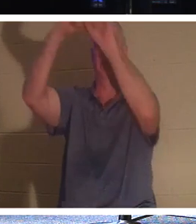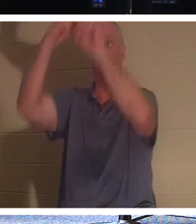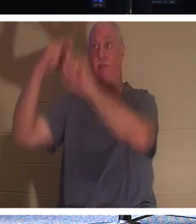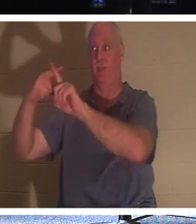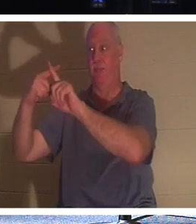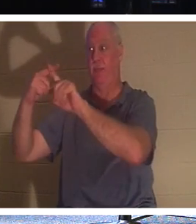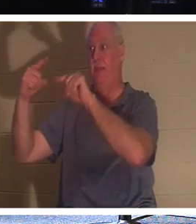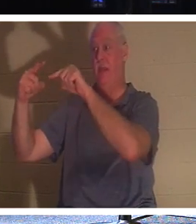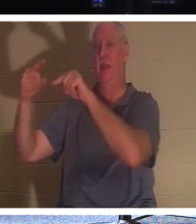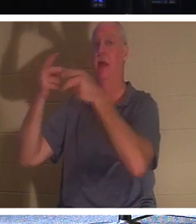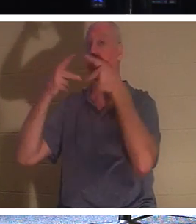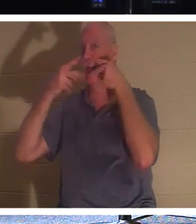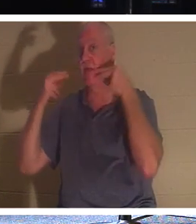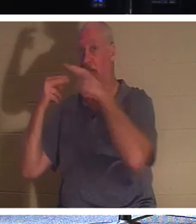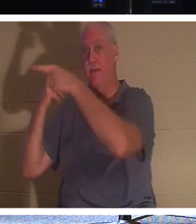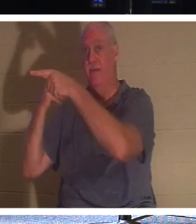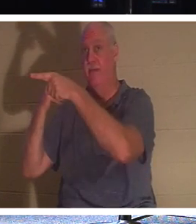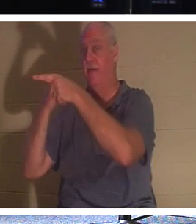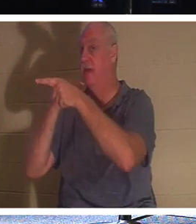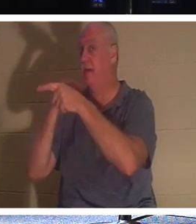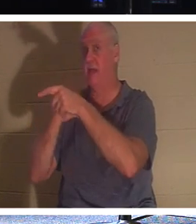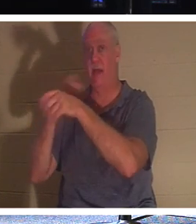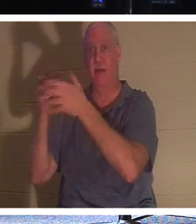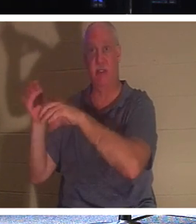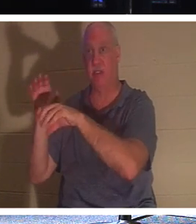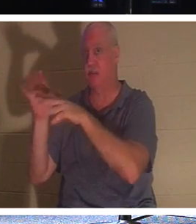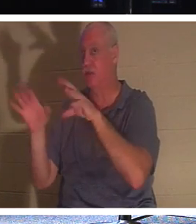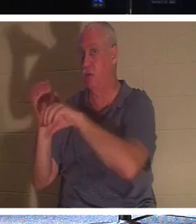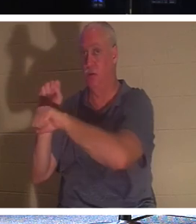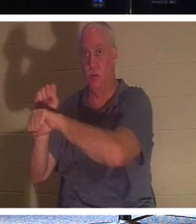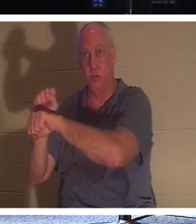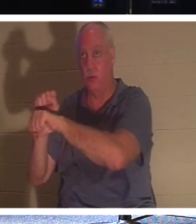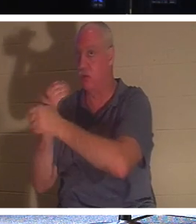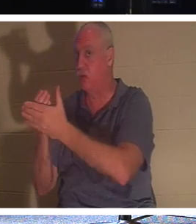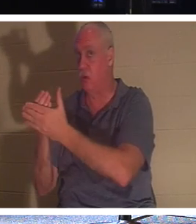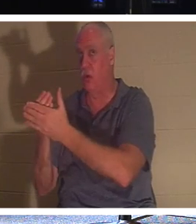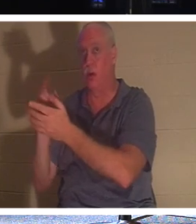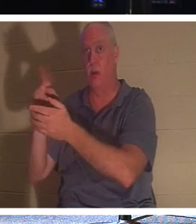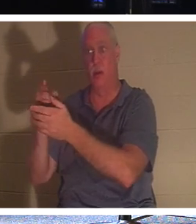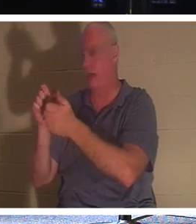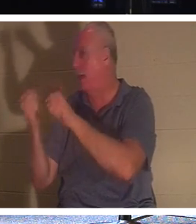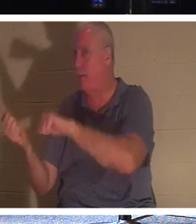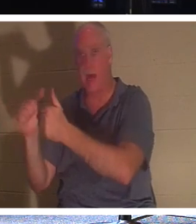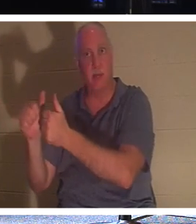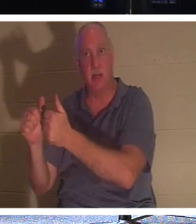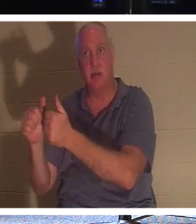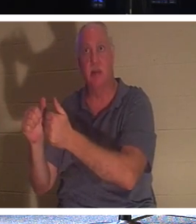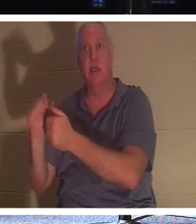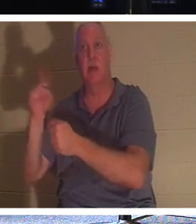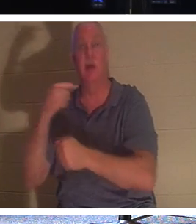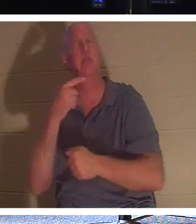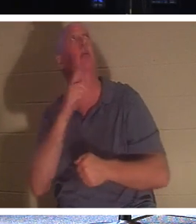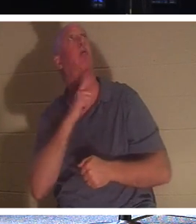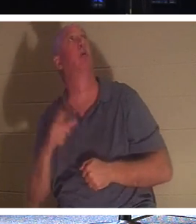Il ne s'est même pas fait baptiser. Tout ce qu'il a fait, c'est dire : "Seigneur, souviens-toi de moi quand tu entreras dans ton royaume". Et